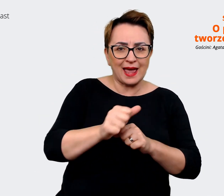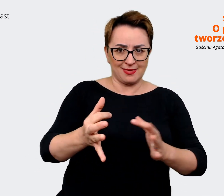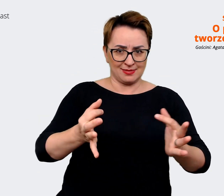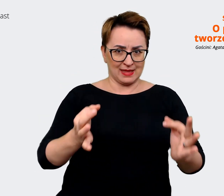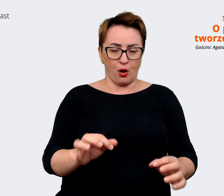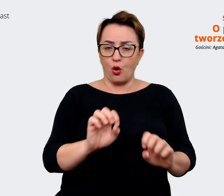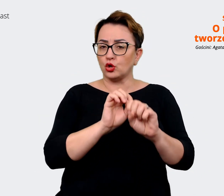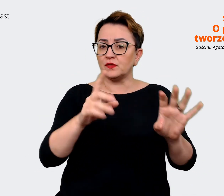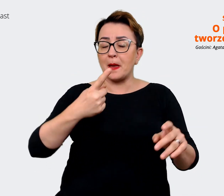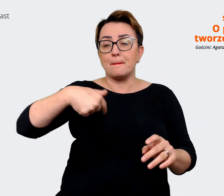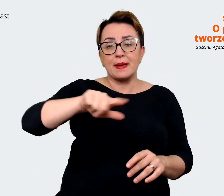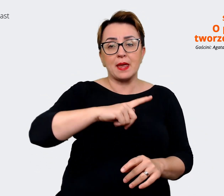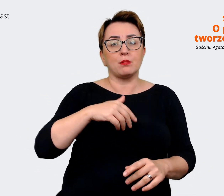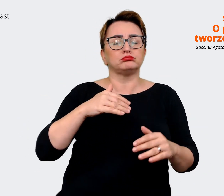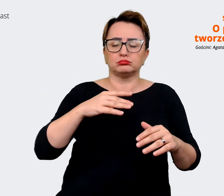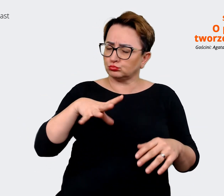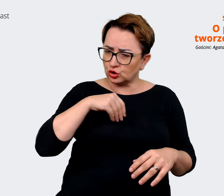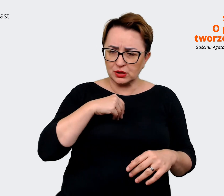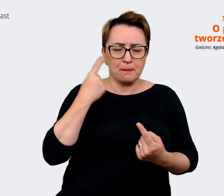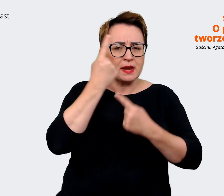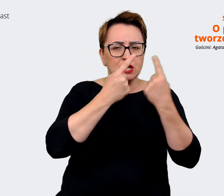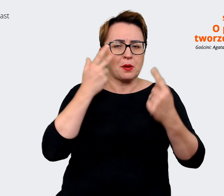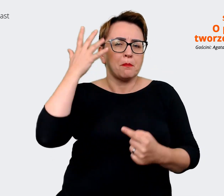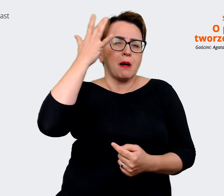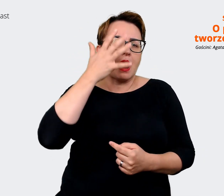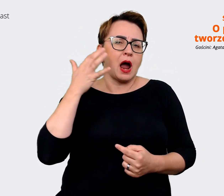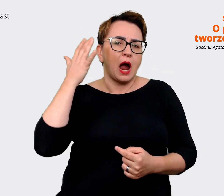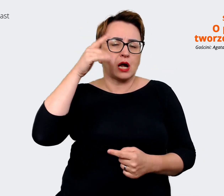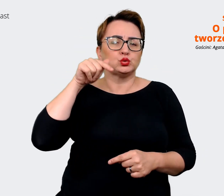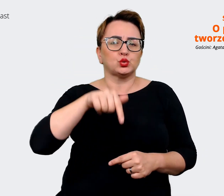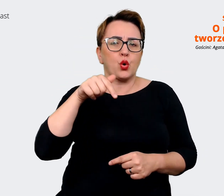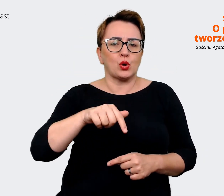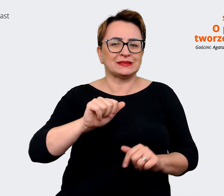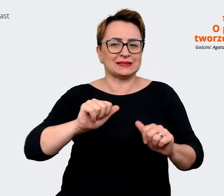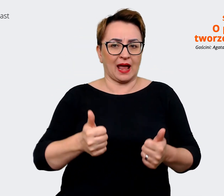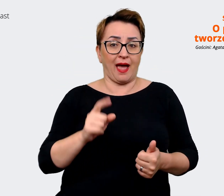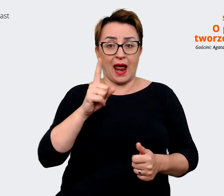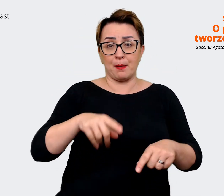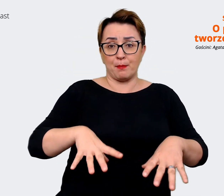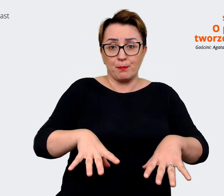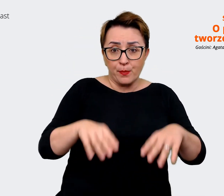naszym wymarzonym stanie. Natomiast startujemy z tego gdzie jesteśmy, bo tu i teraz potrzebujemy